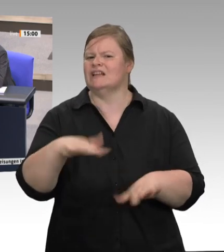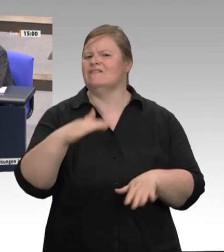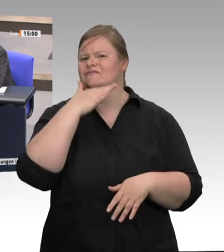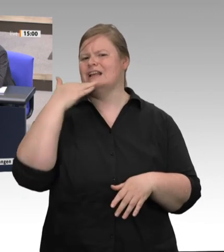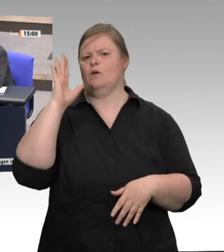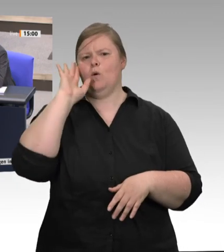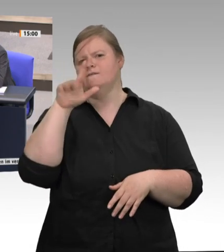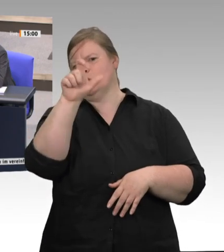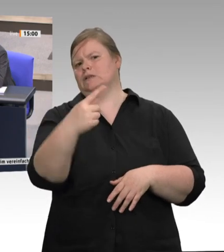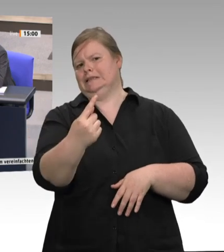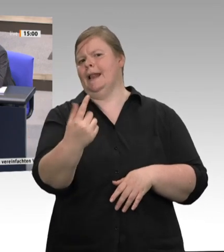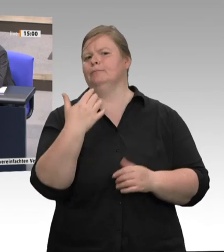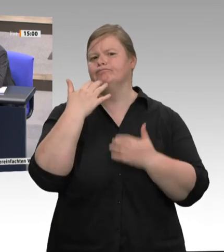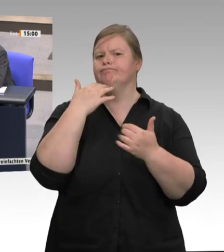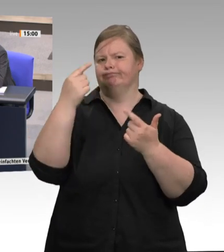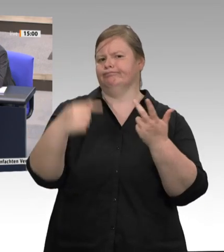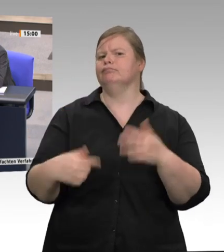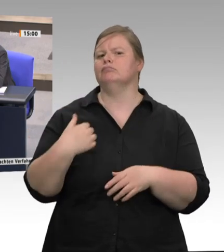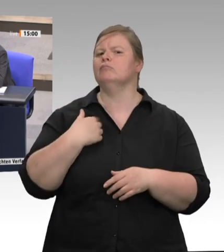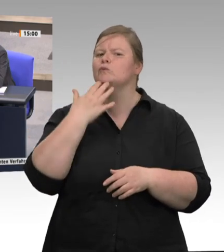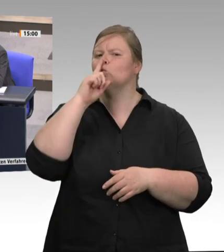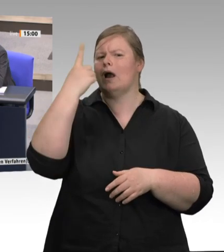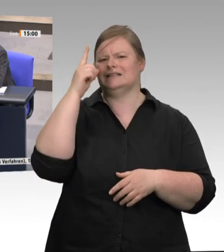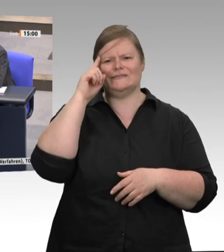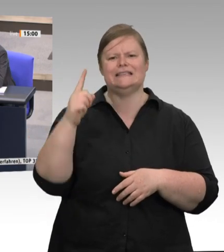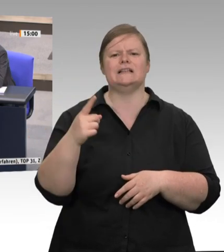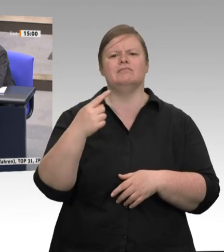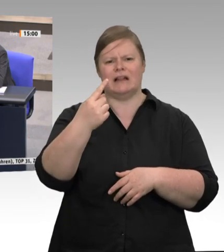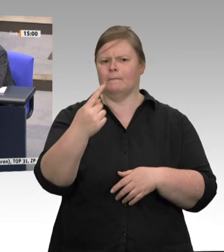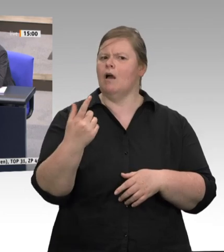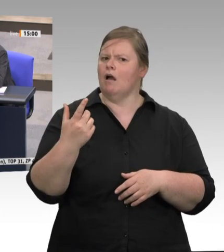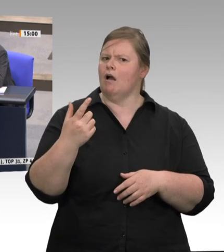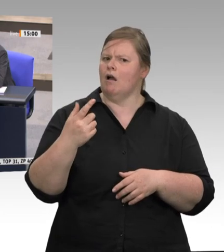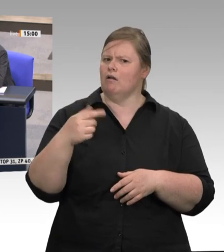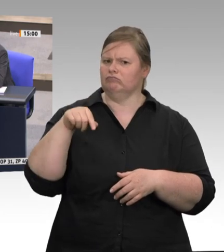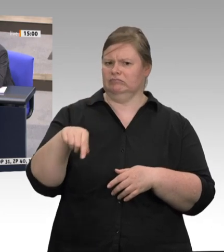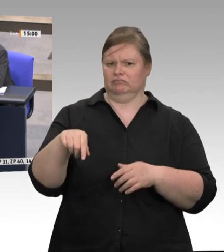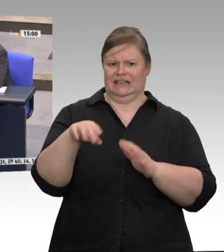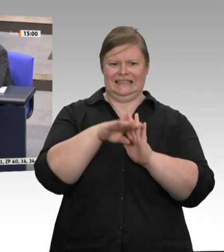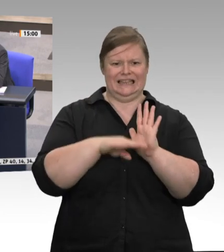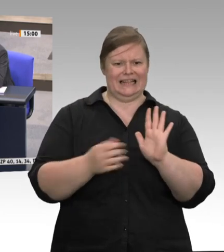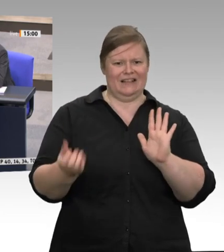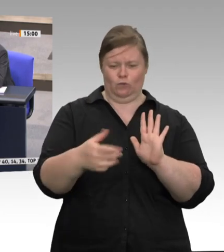im Kernbereich eines Schlachthofs – beim Schlachten und Zerlegen – Werkverträge